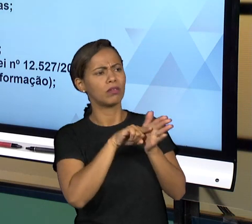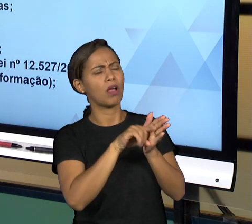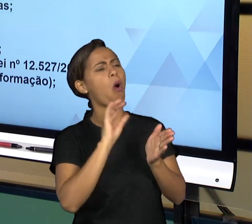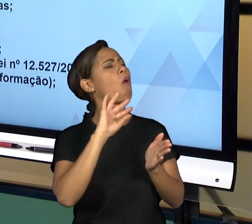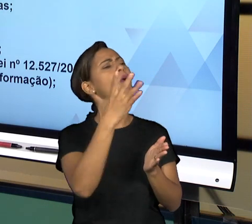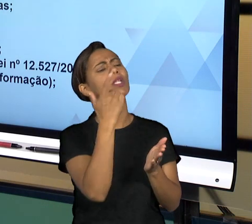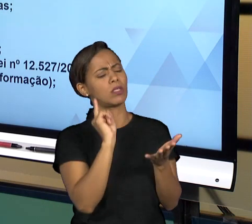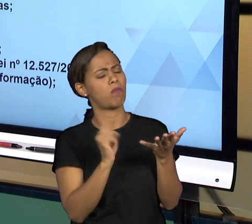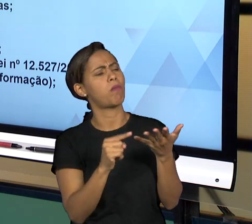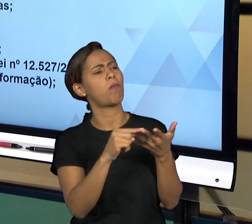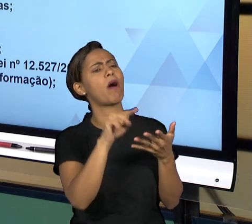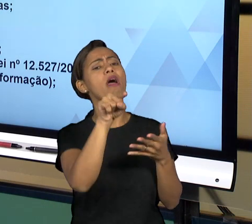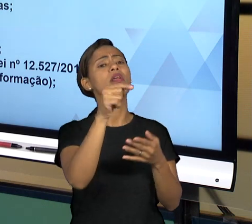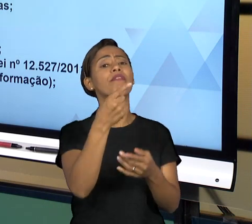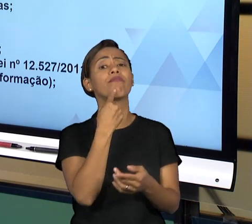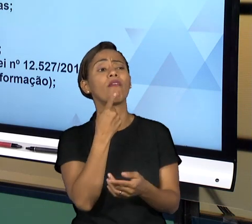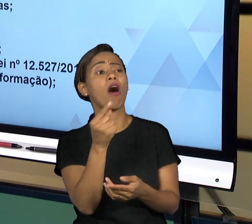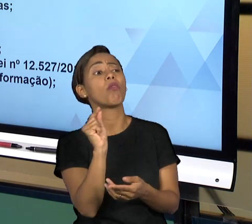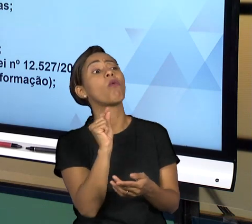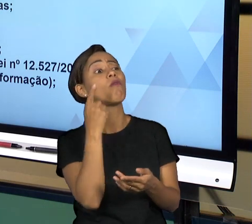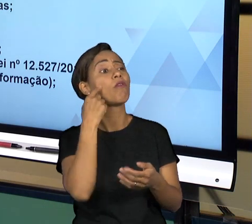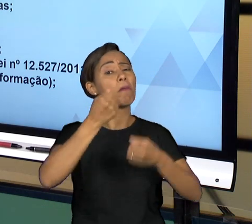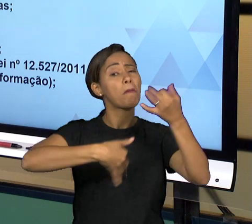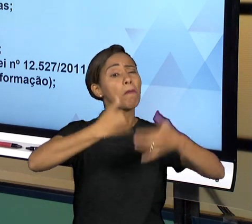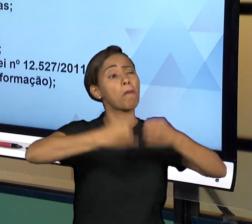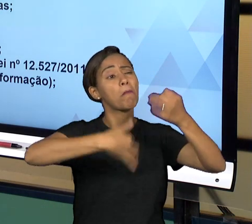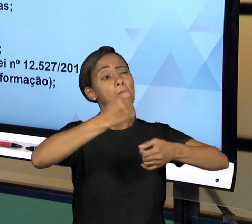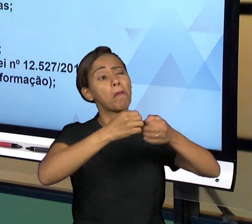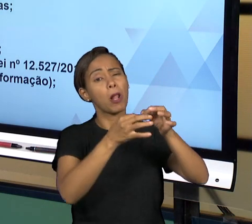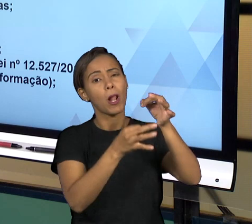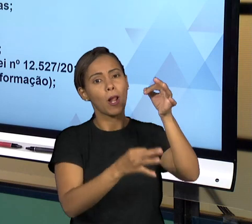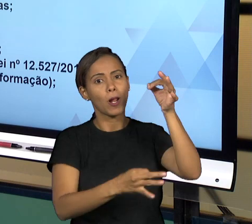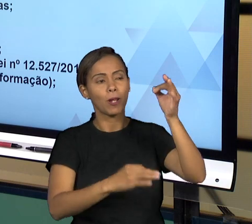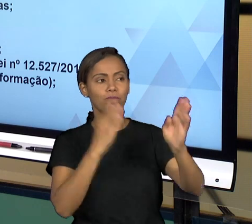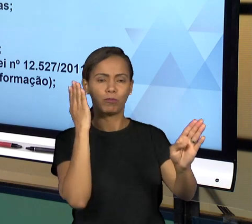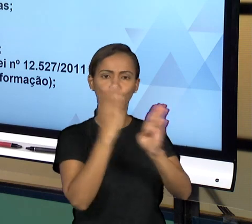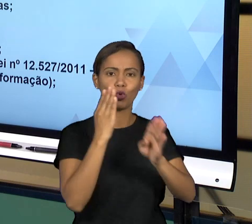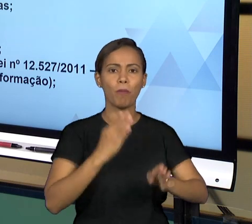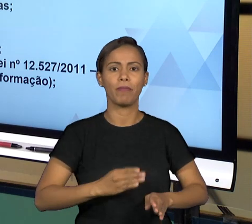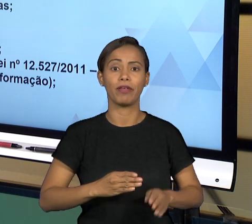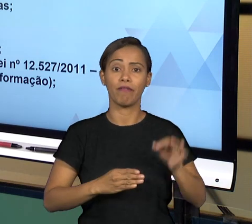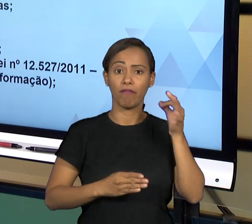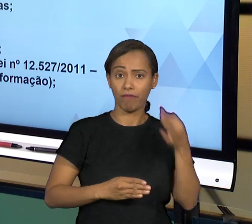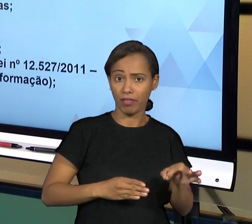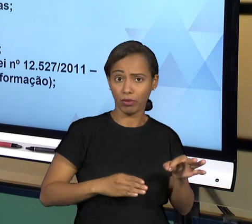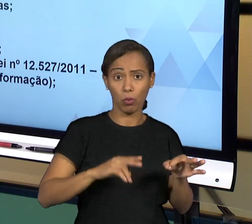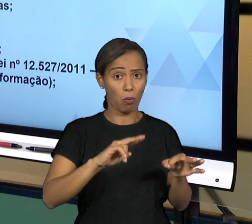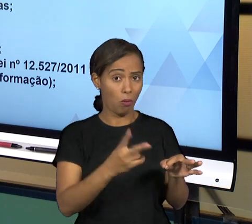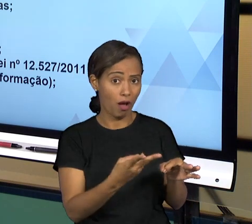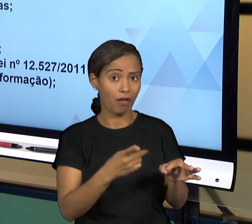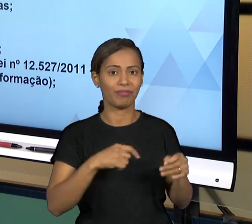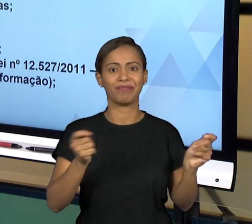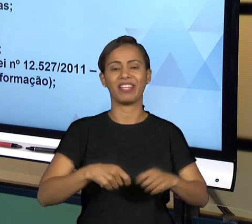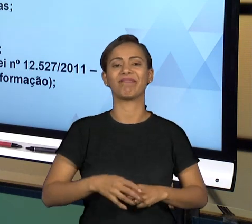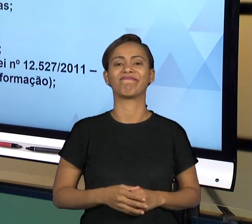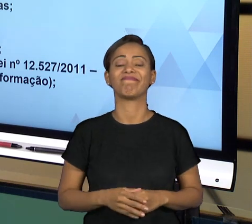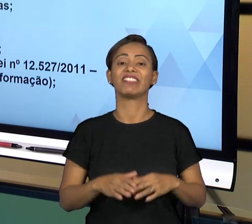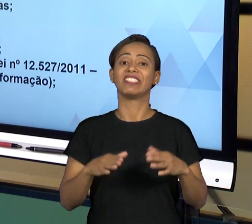ESTÁ ACONTECENDO. E NA EVENTUALIDADE DE SE CONSTATAR ALGUMA IRREGULARIDADE, A PRÓPRIA OUVIDORIA E AS CONTROLADORIAS VÃO ATUAR PARA